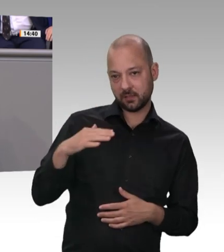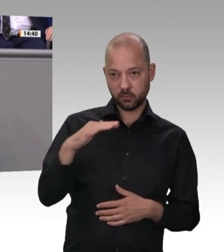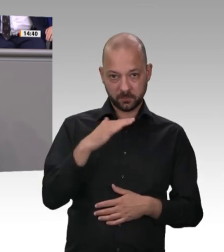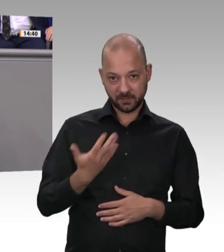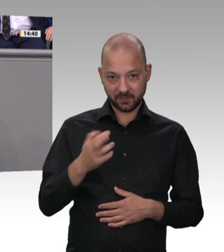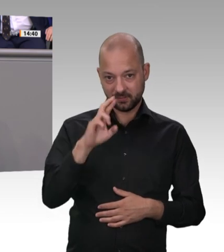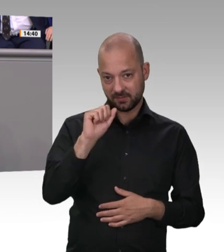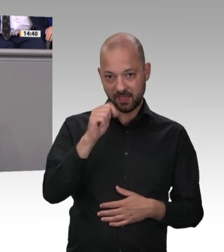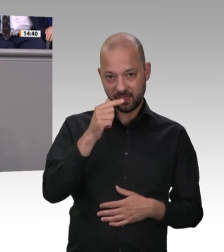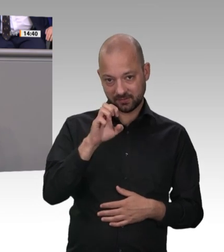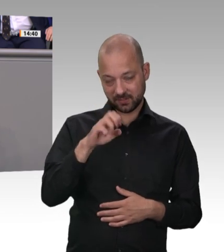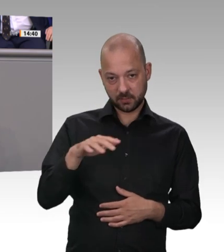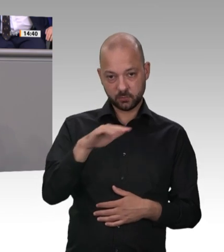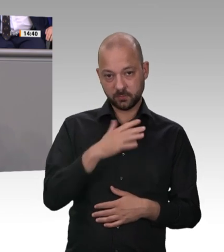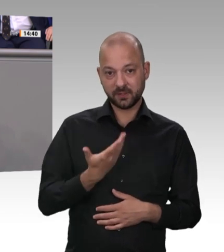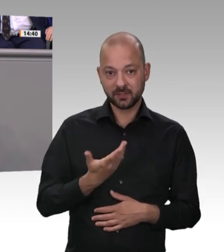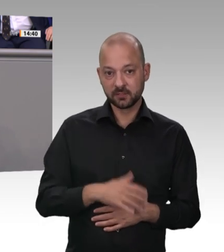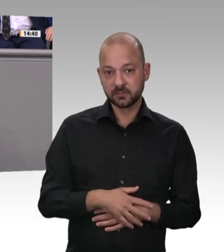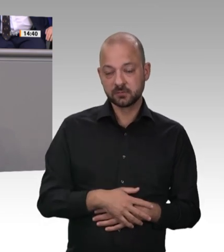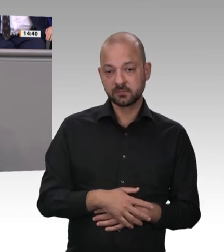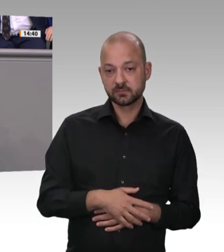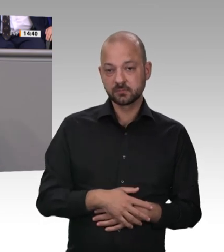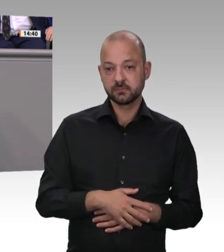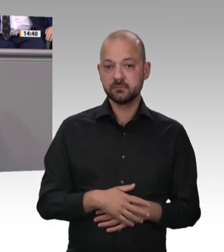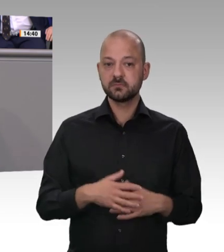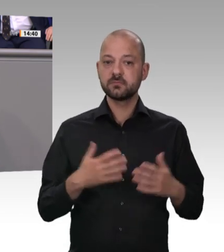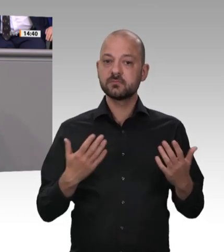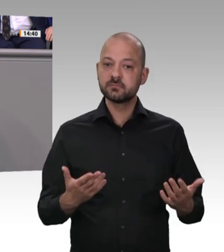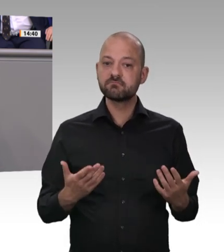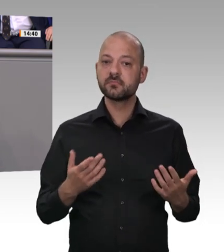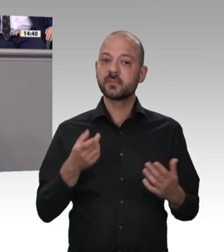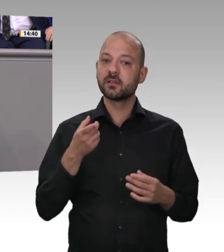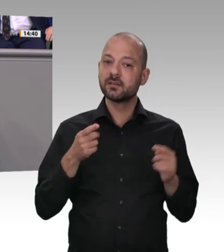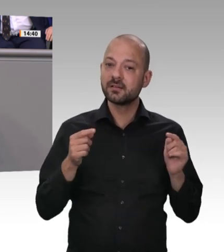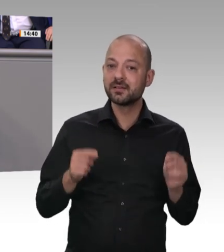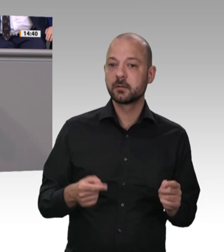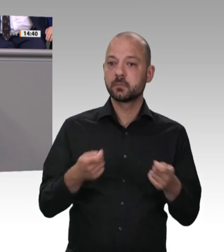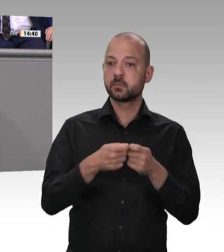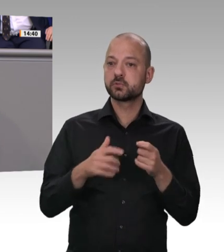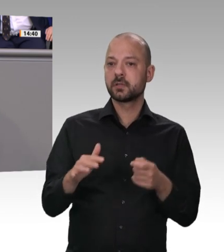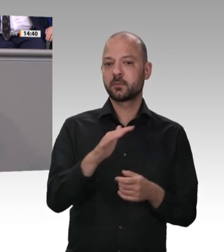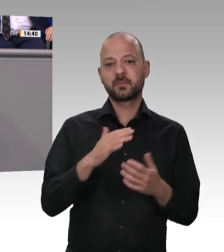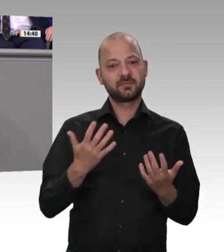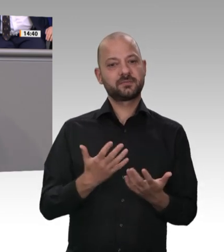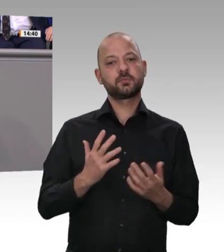ändert? Ja, Sie glauben so einen Unsinn wirklich. Sie glauben ja auch, dass sich durch einen